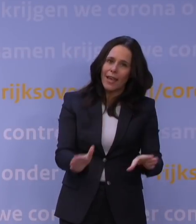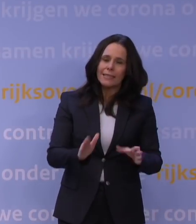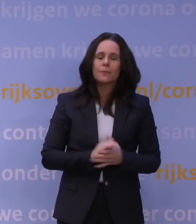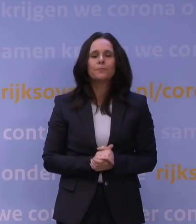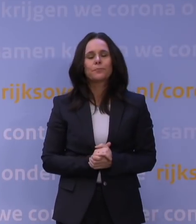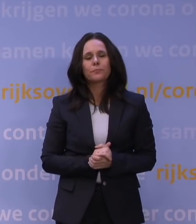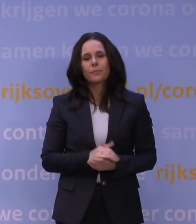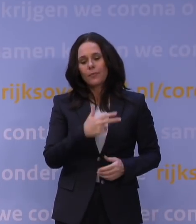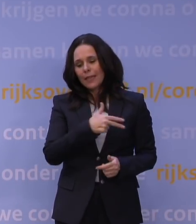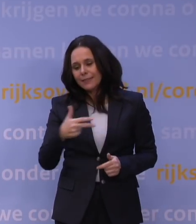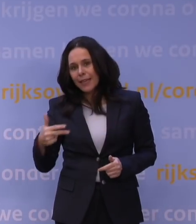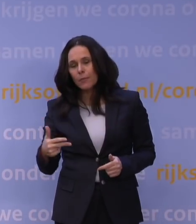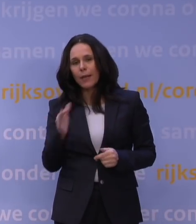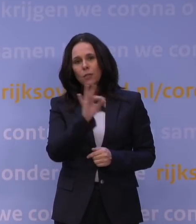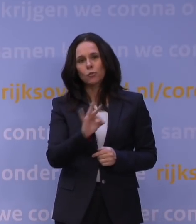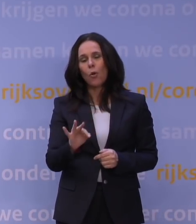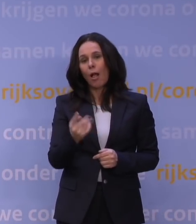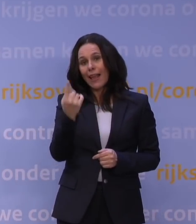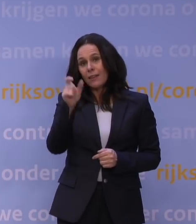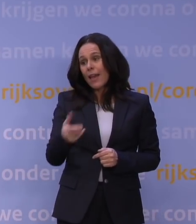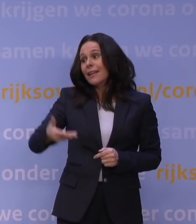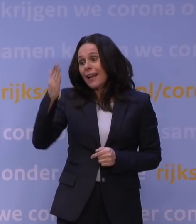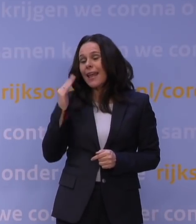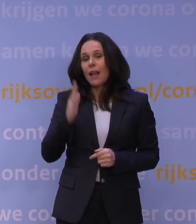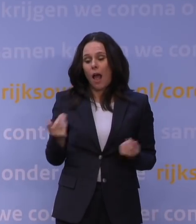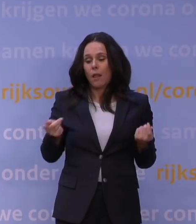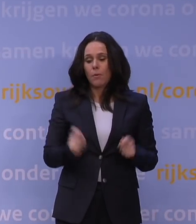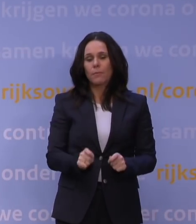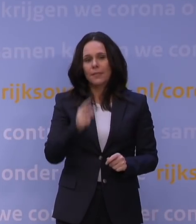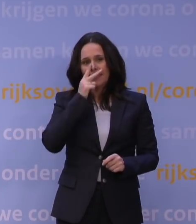Denemarken heeft de scholen al een week geleden gesloten. Je ziet gewoon in heel Europa dat dit nu gaande is.